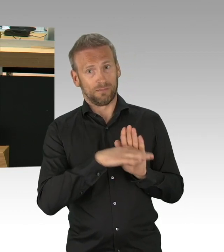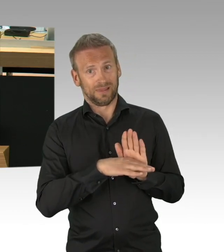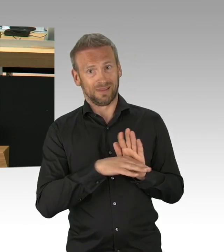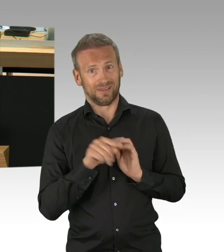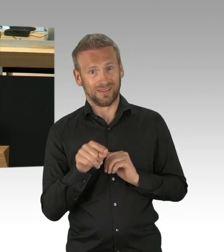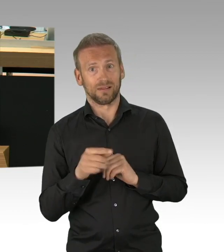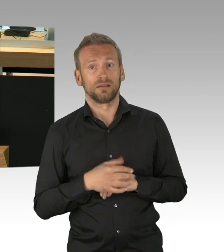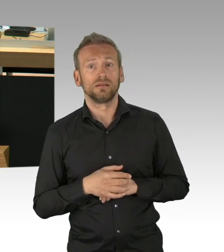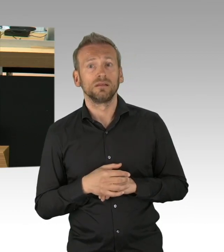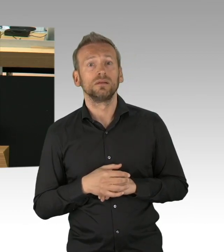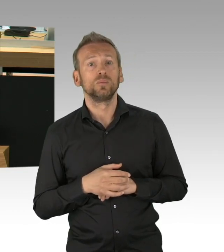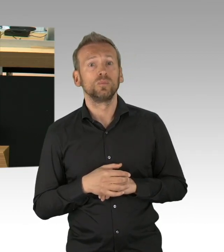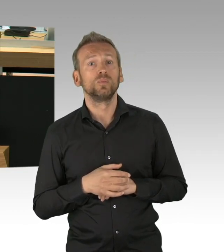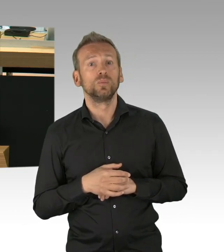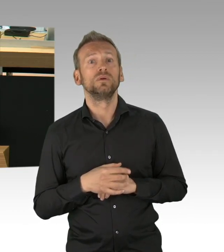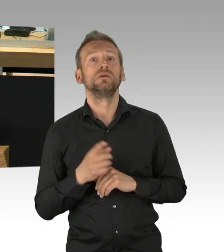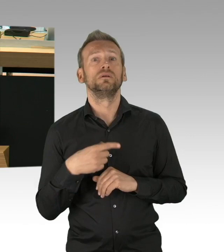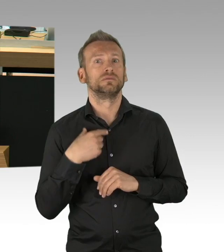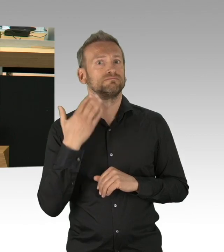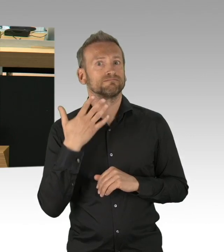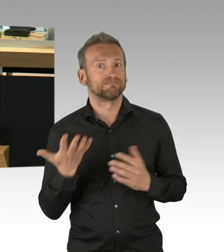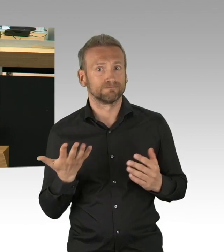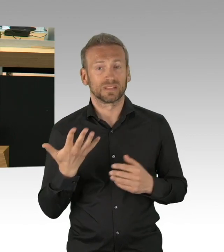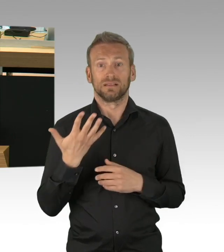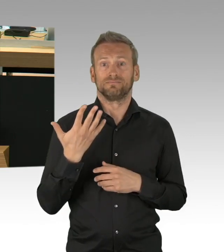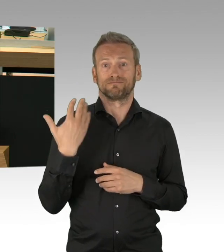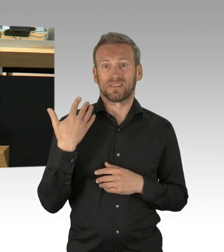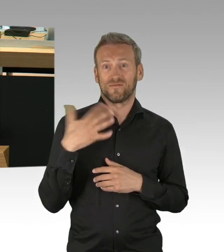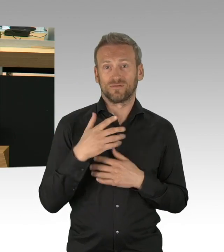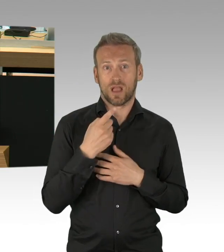dass und wieweit der Shutdown in dieser Krassheit wirklich effektiv